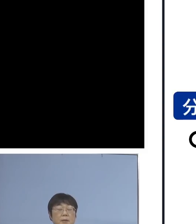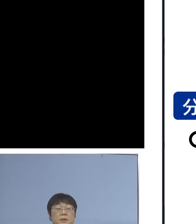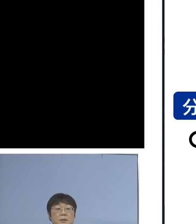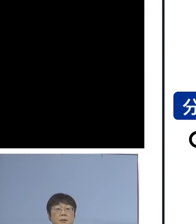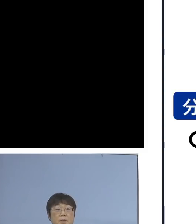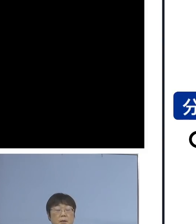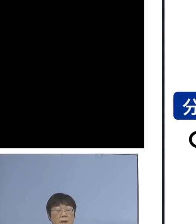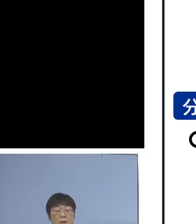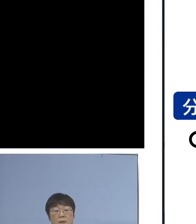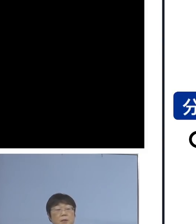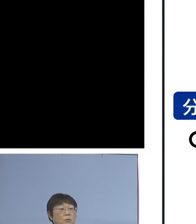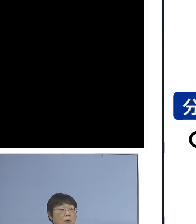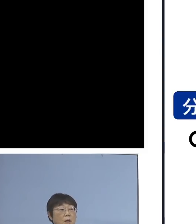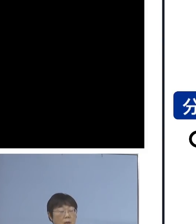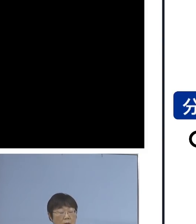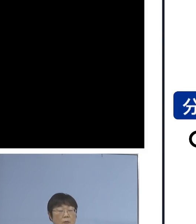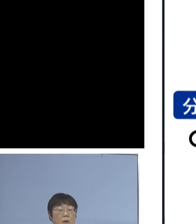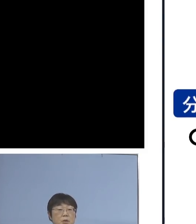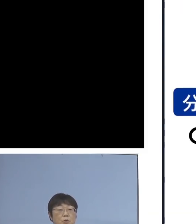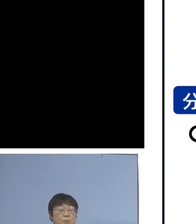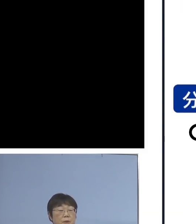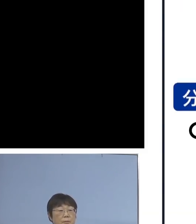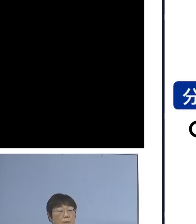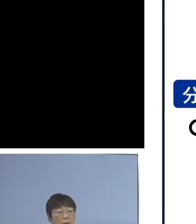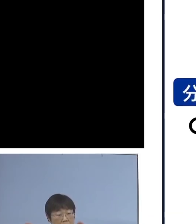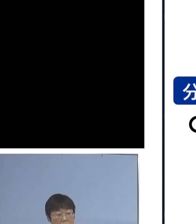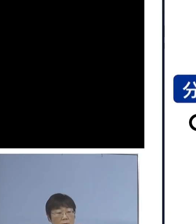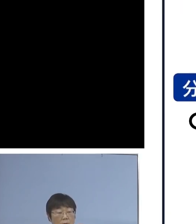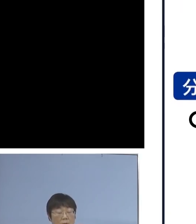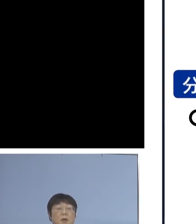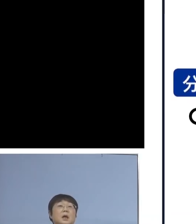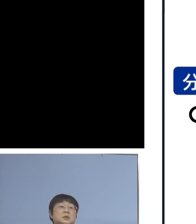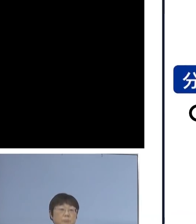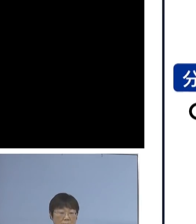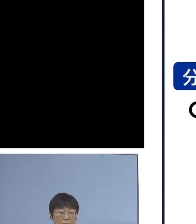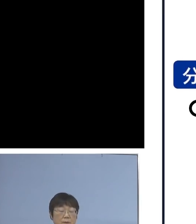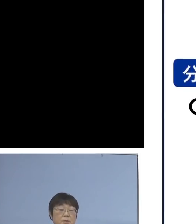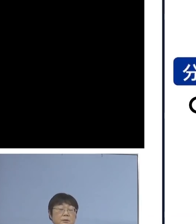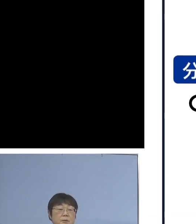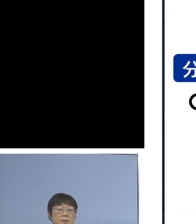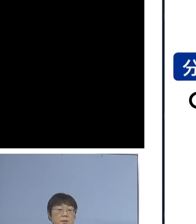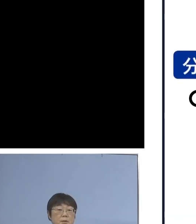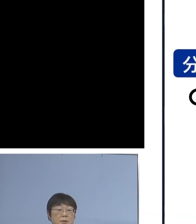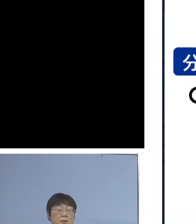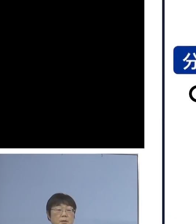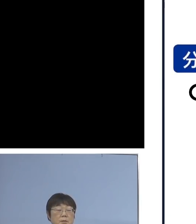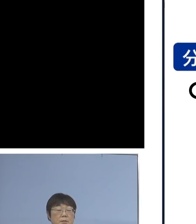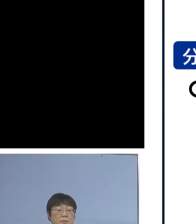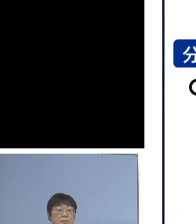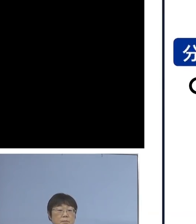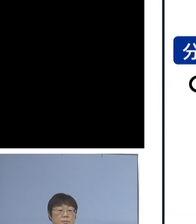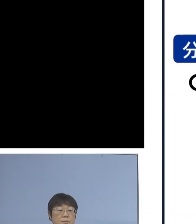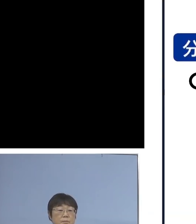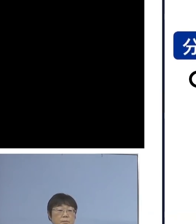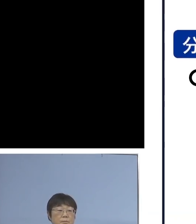（2月）7日からは 準備の整った学校から 順次、実施していく ということになります